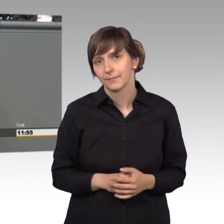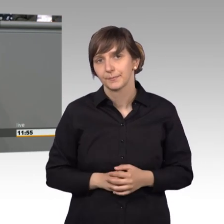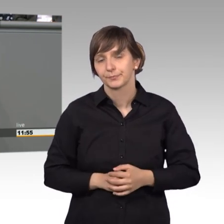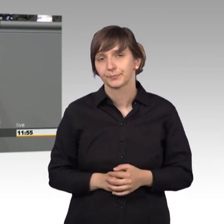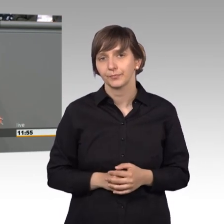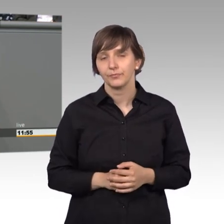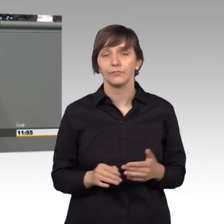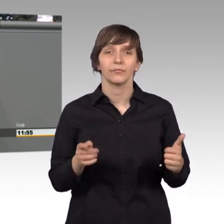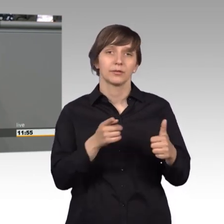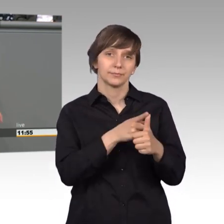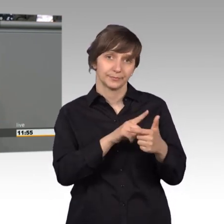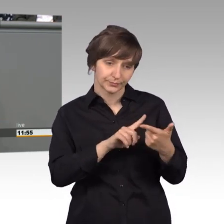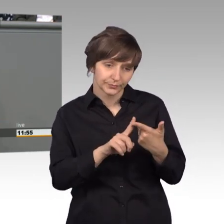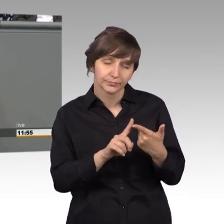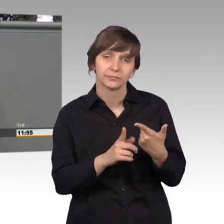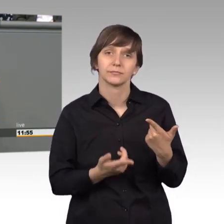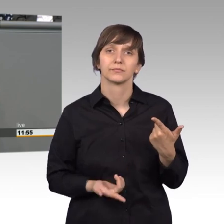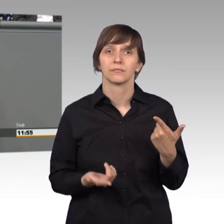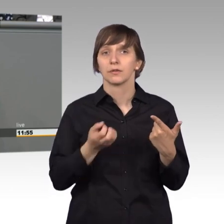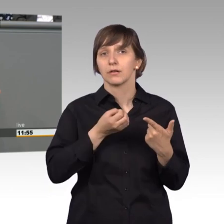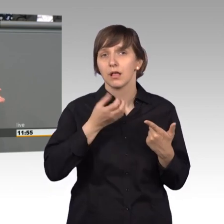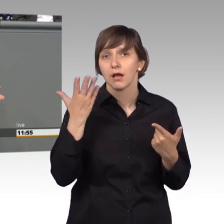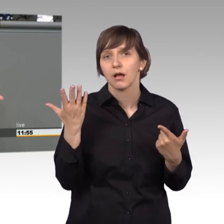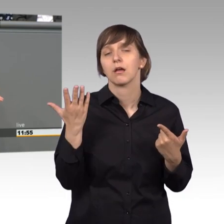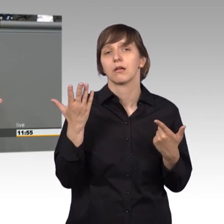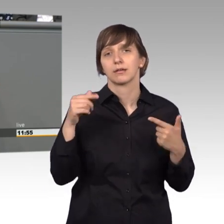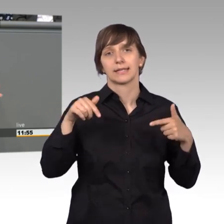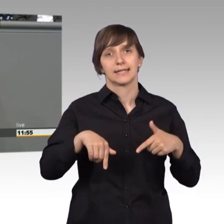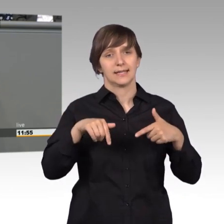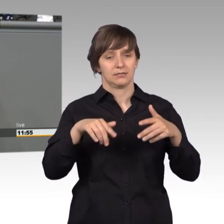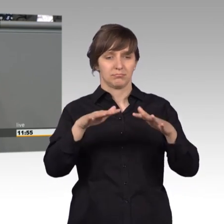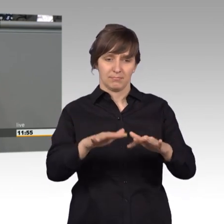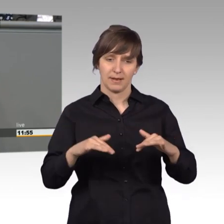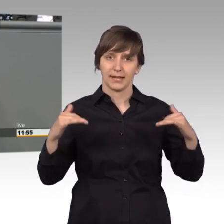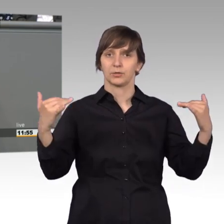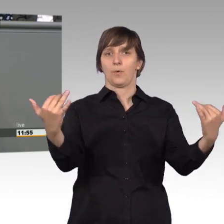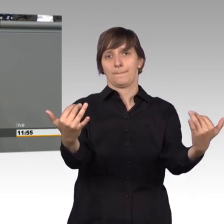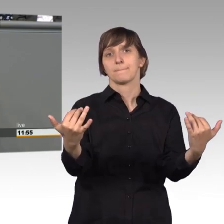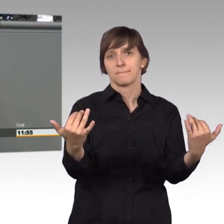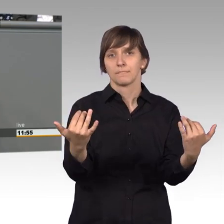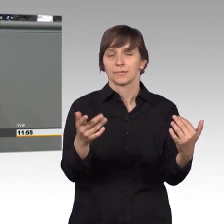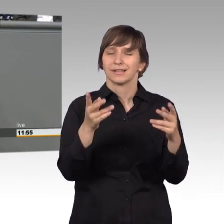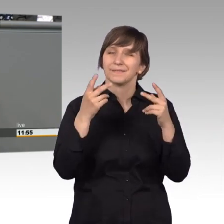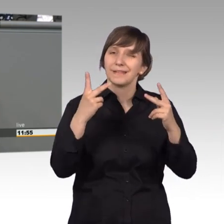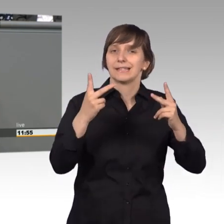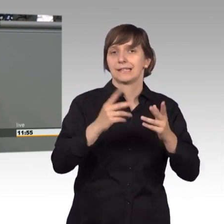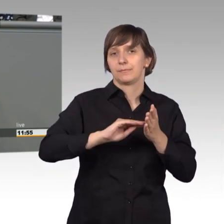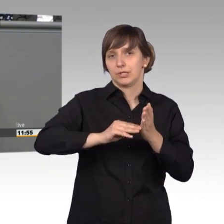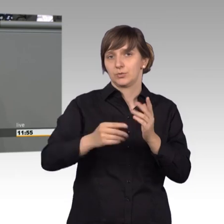Eine weitere Möglichkeit ist natürlich auch, dass wir hier im Plenum ganz besonders wichtige Petitionen diskutieren. [Beifall]